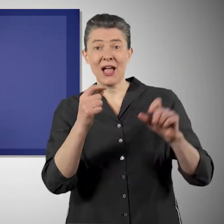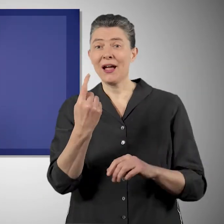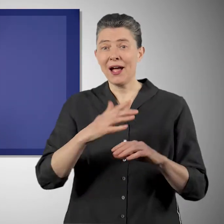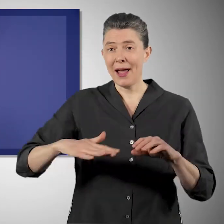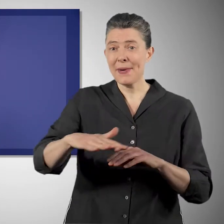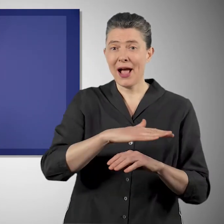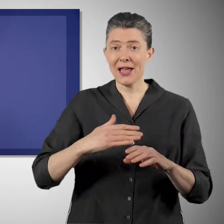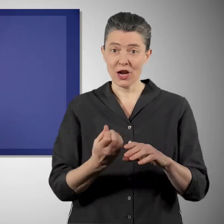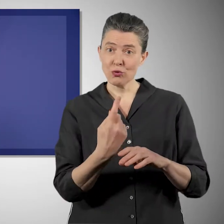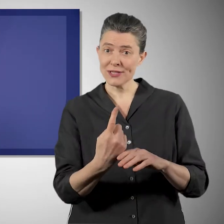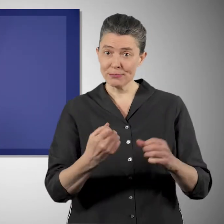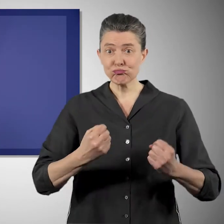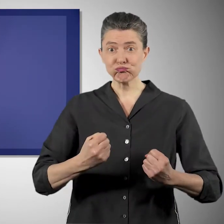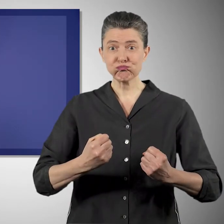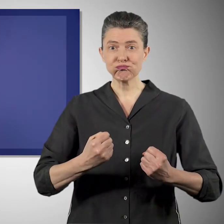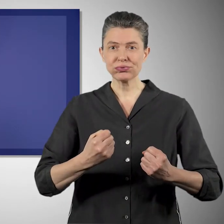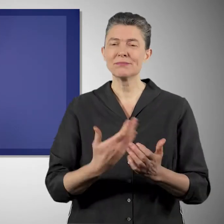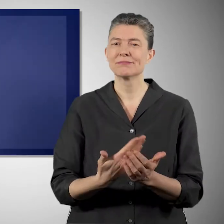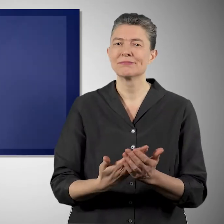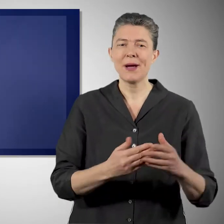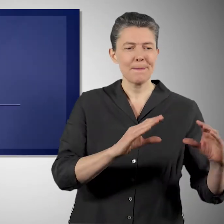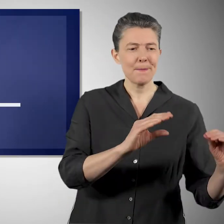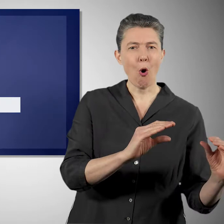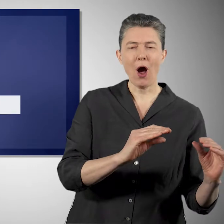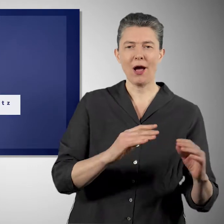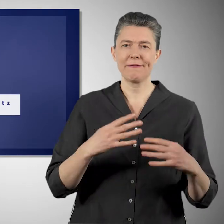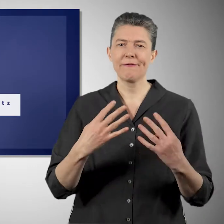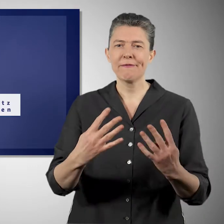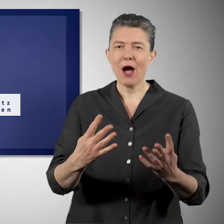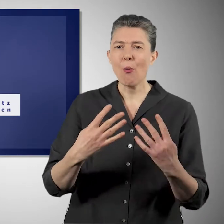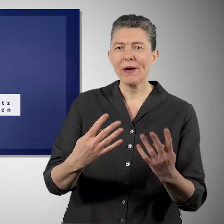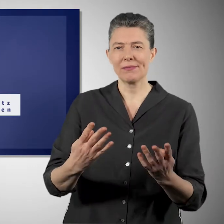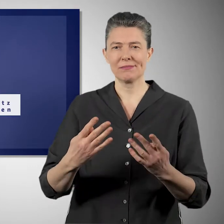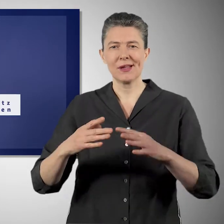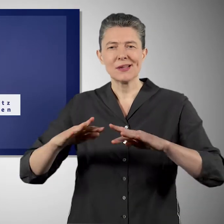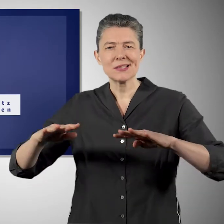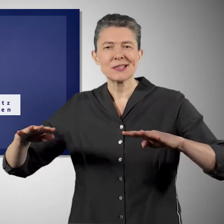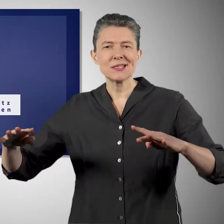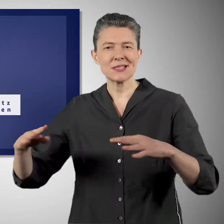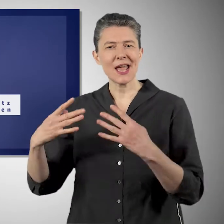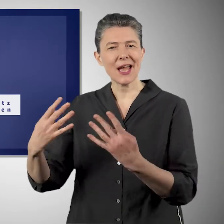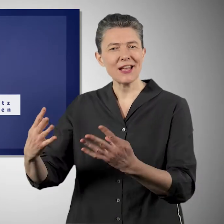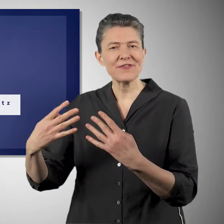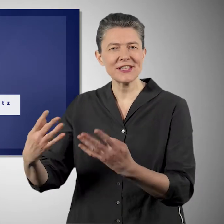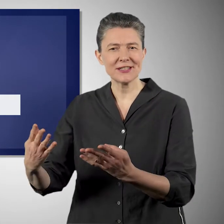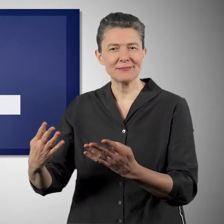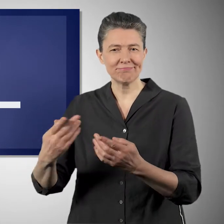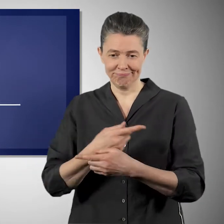Und dafür will die Bundesregierung auch den natürlichen Klimaschutz nutzen. Das heißt, wir wollen Kohlenstoff in Moore oder in Auen